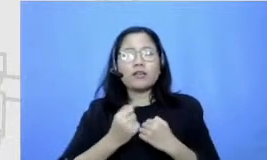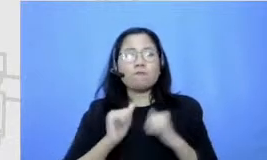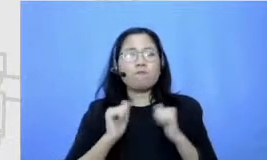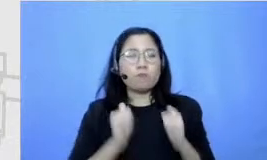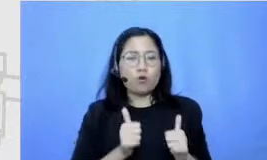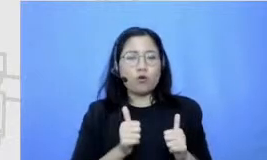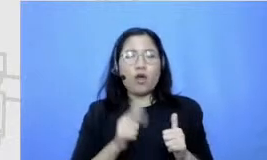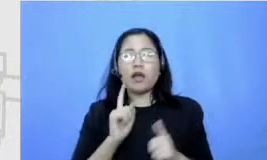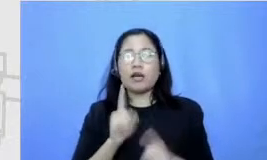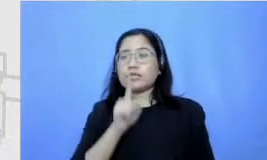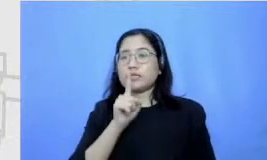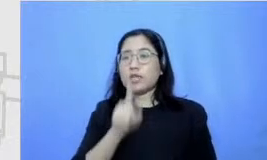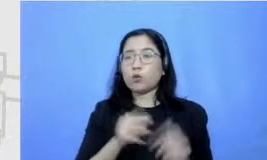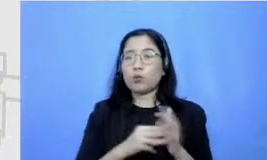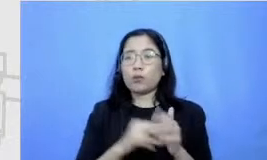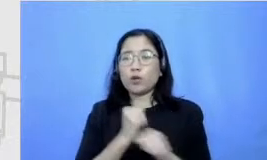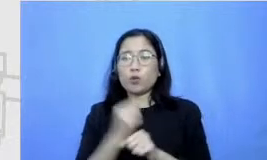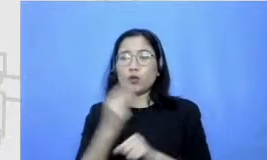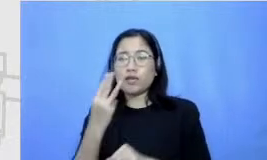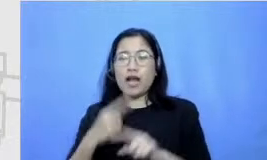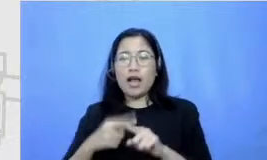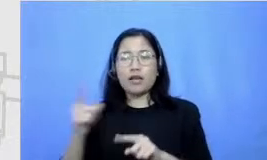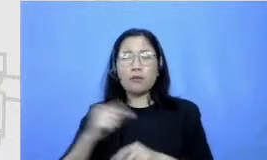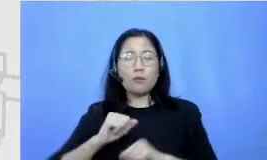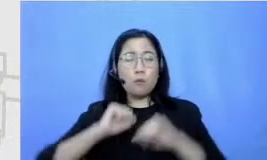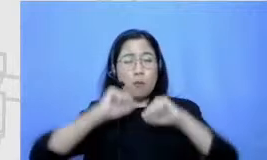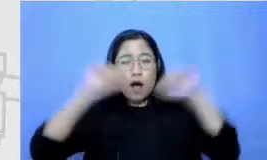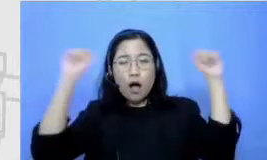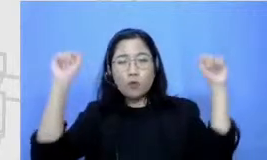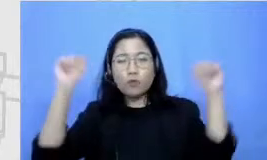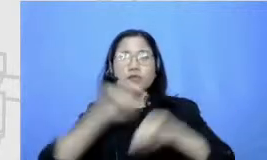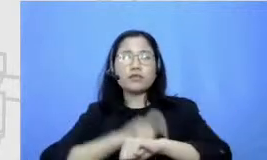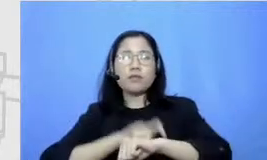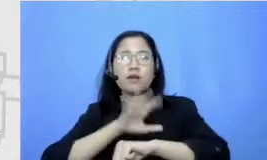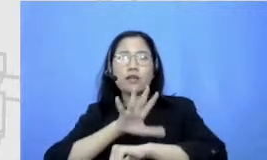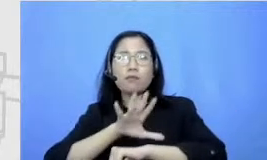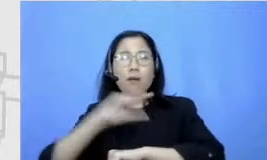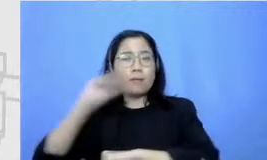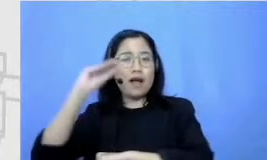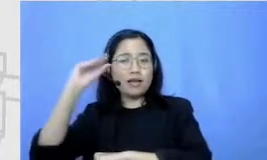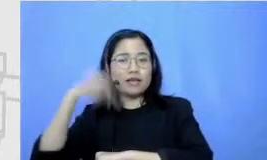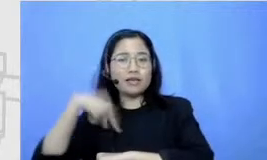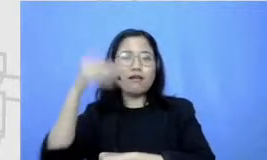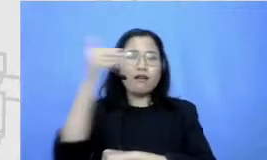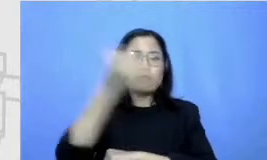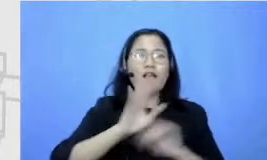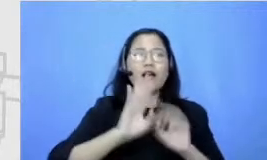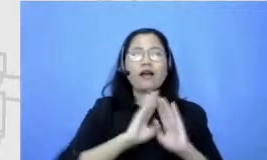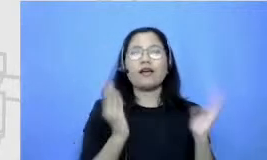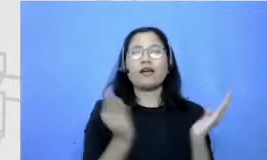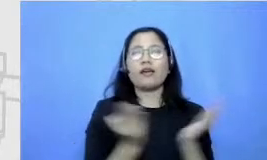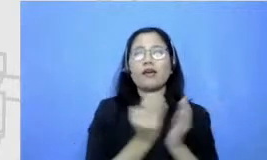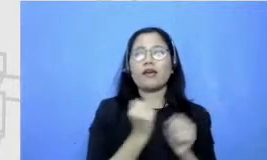tiga kali bangun jam lima sungguh aku GBK Aku belajar bagaimana cara lari aku ada cone sendiri